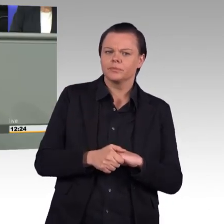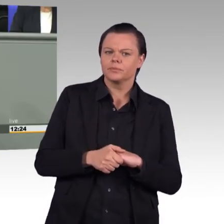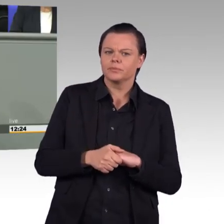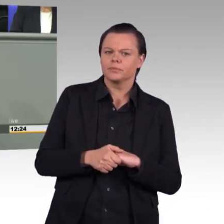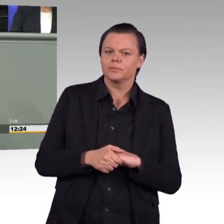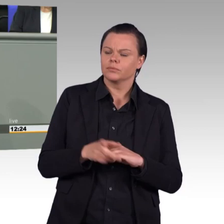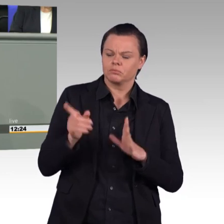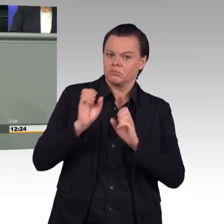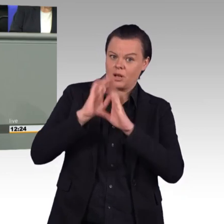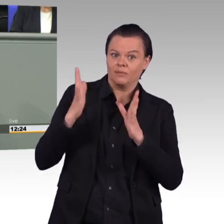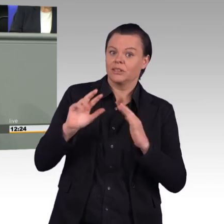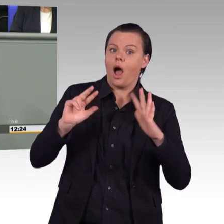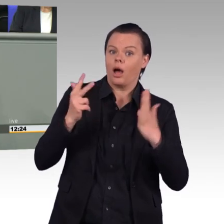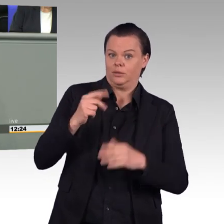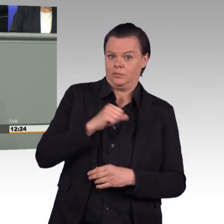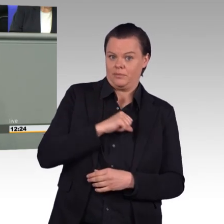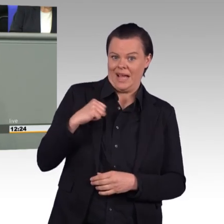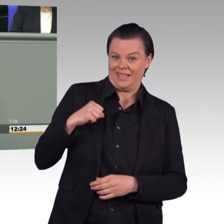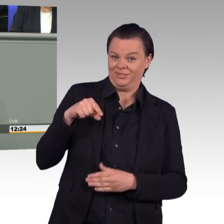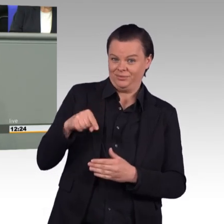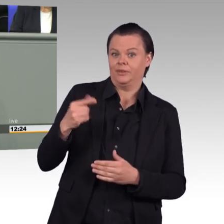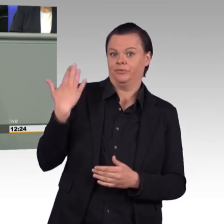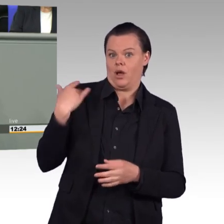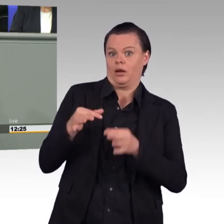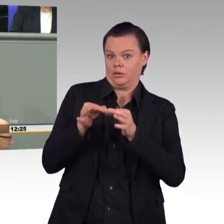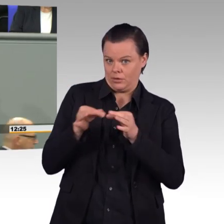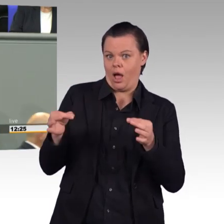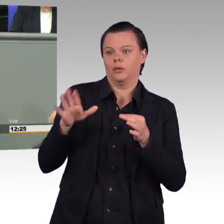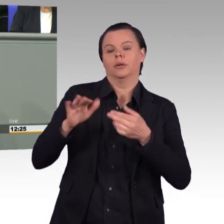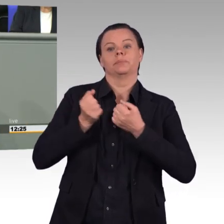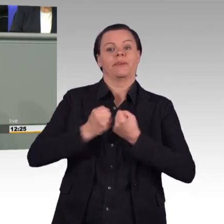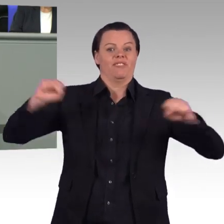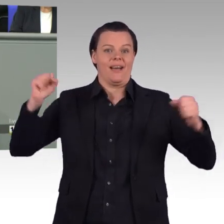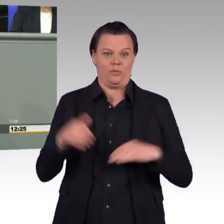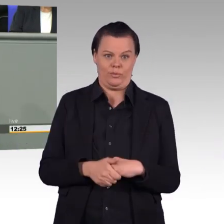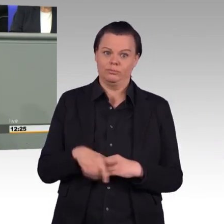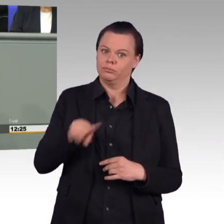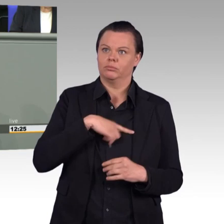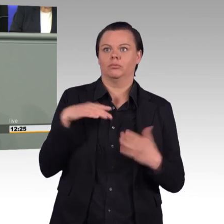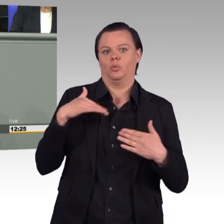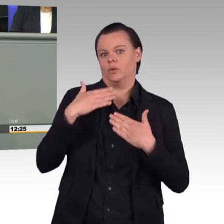den die Rote Armee am Sieg über den Faschismus hatte. Aber sich hier an diesem Pult hinzustellen